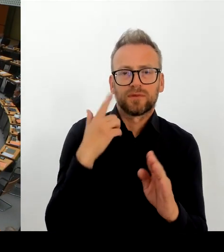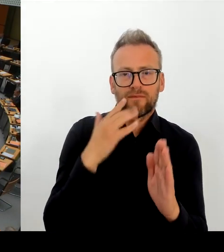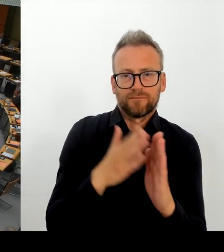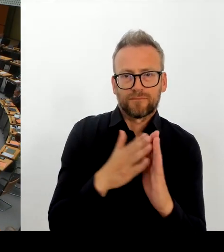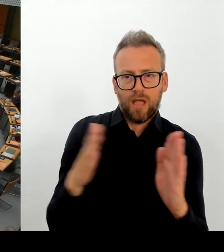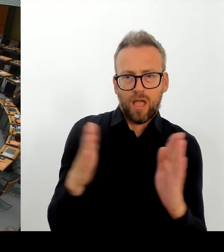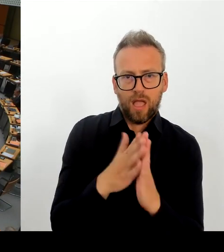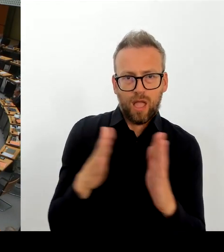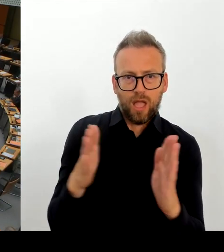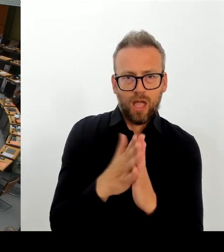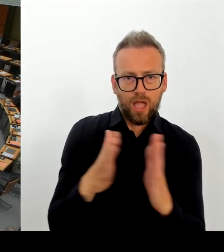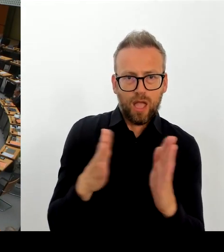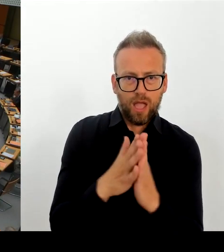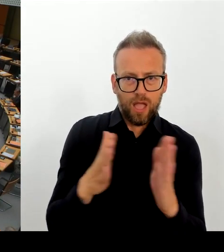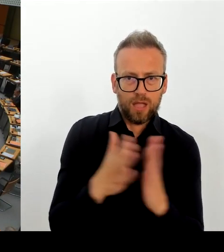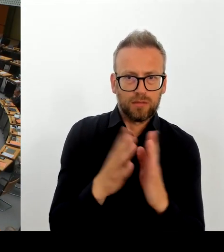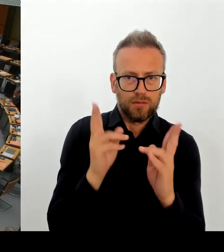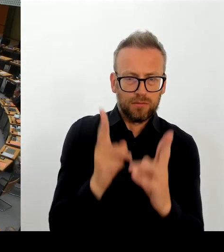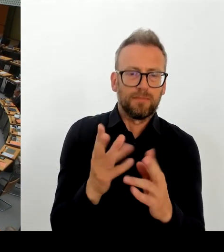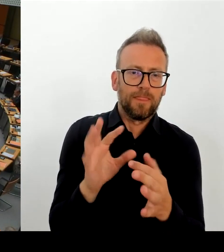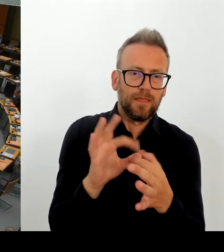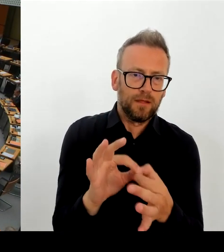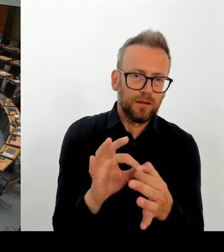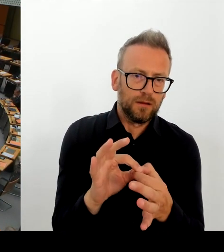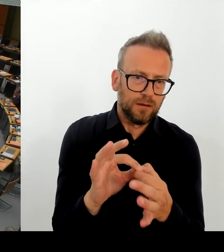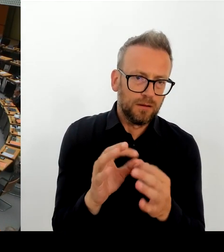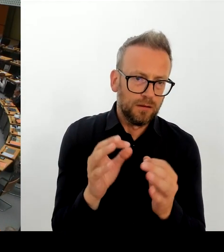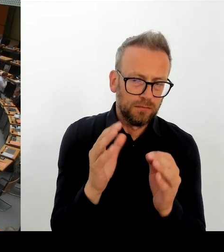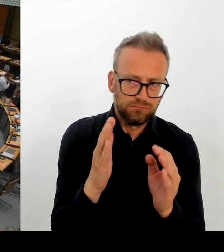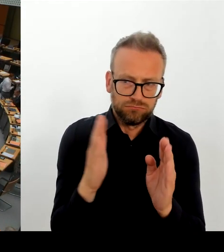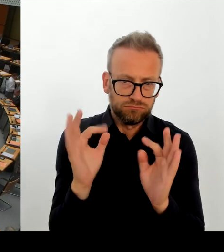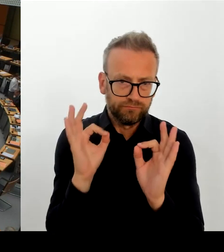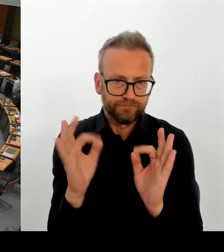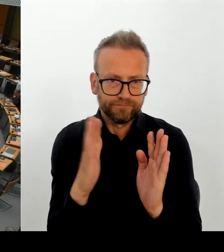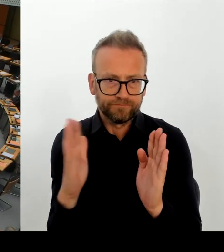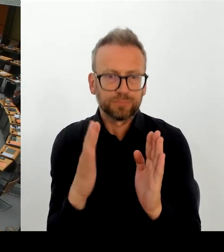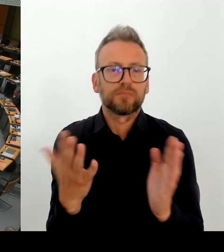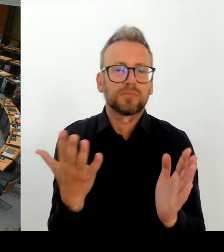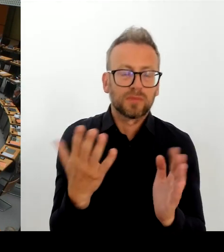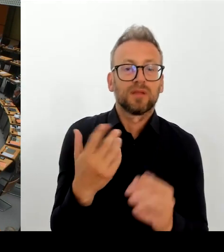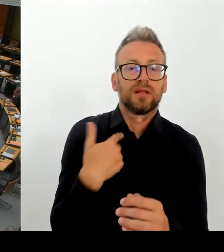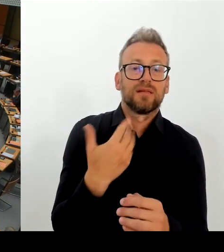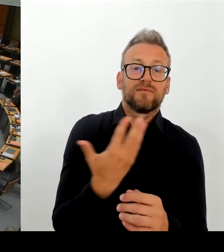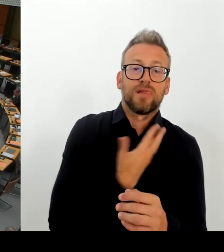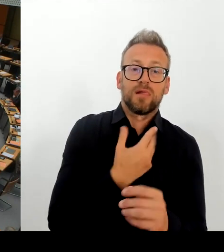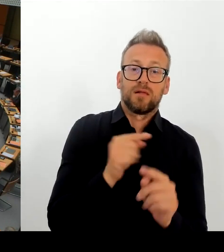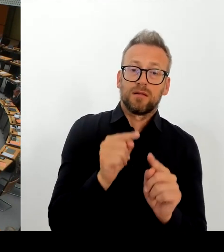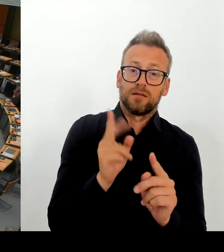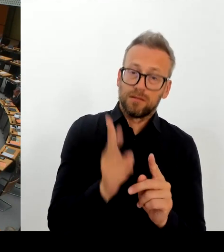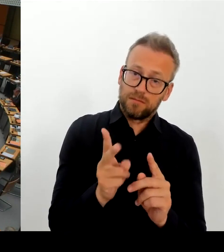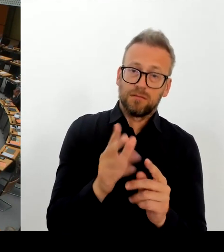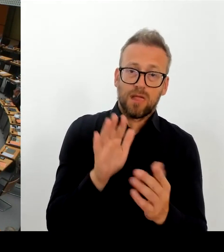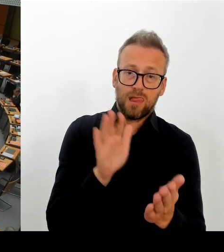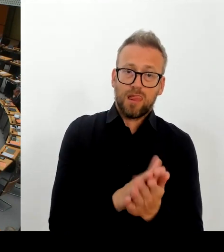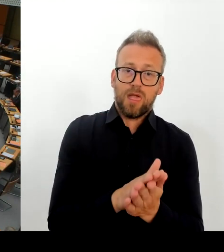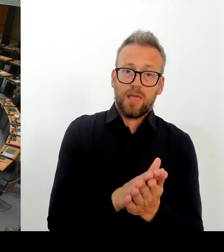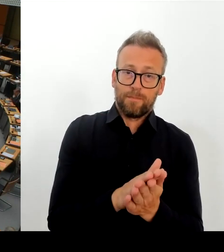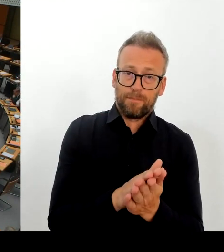Deswegen noch mal meine Frage in dieser Richtung. Wie lief denn da die Abstimmung mit der Bundeskulturstaatsministerin, und warum